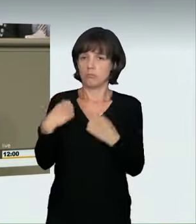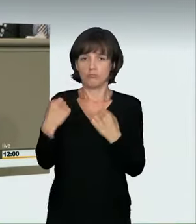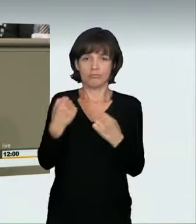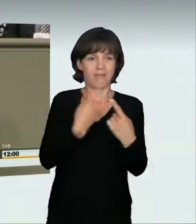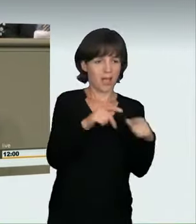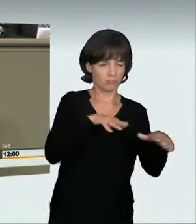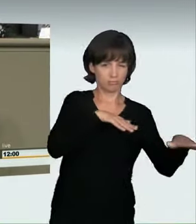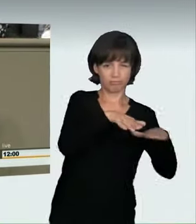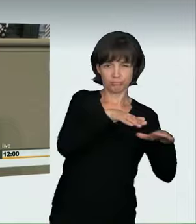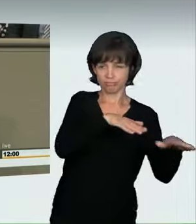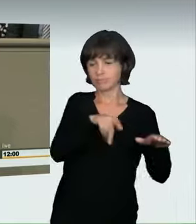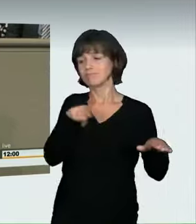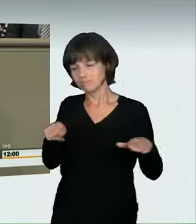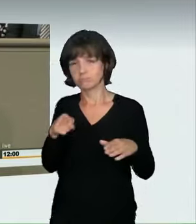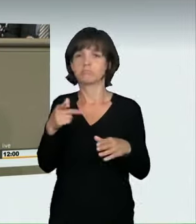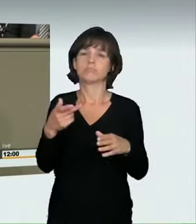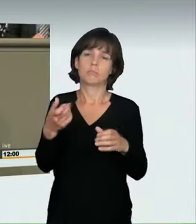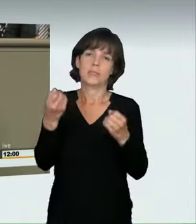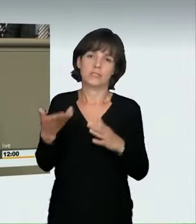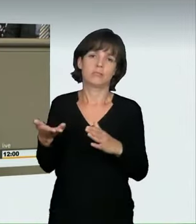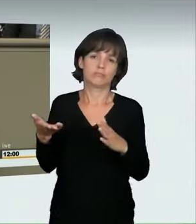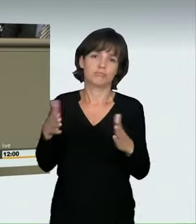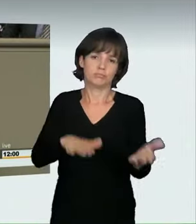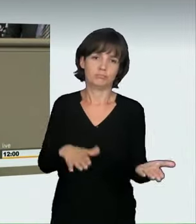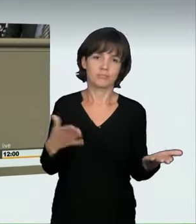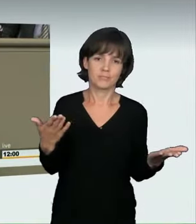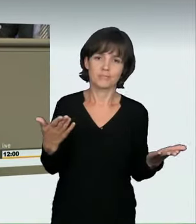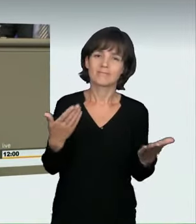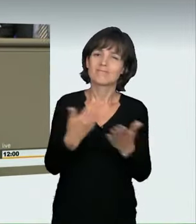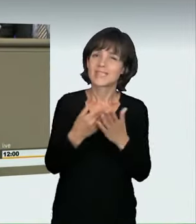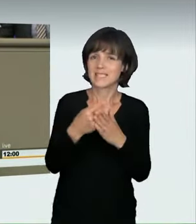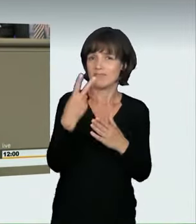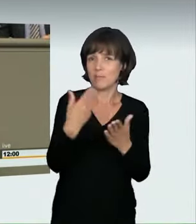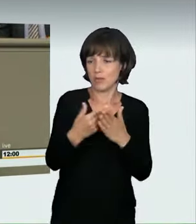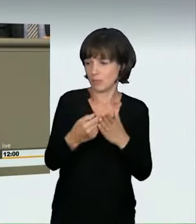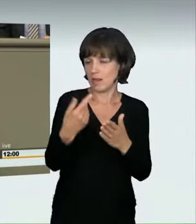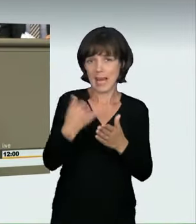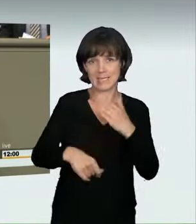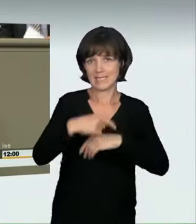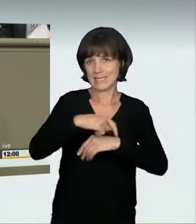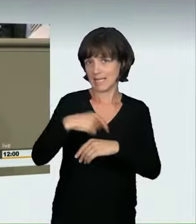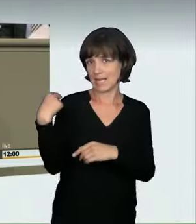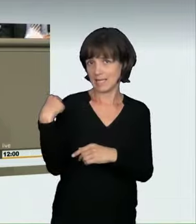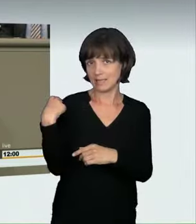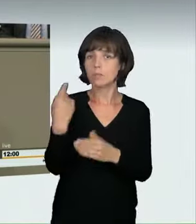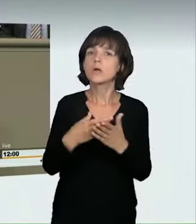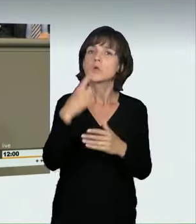die Aufsehen erregt haben. Aus den regelmäßigen Berichterstattungen in der Presse wissen wir aber, dass dies nicht nur Einzelfälle sind,